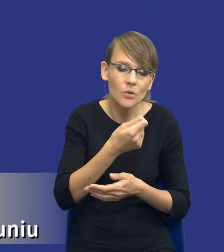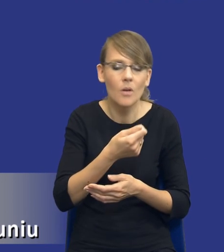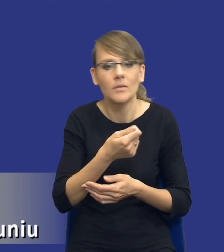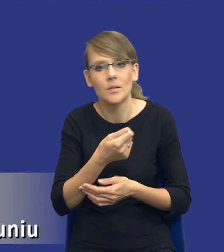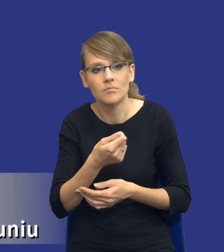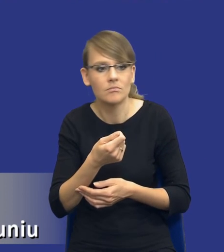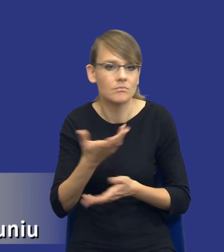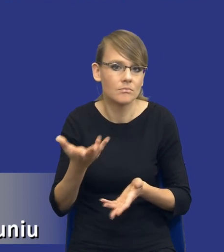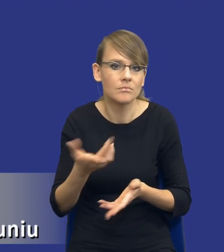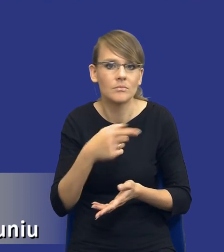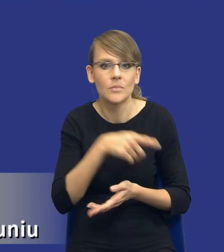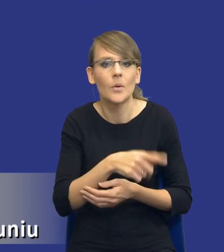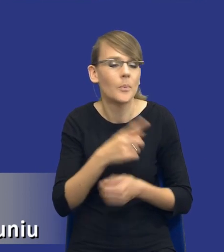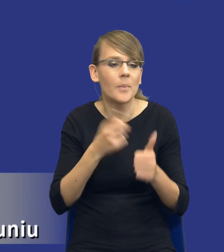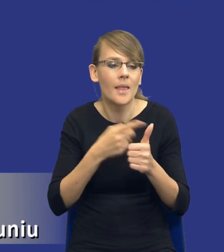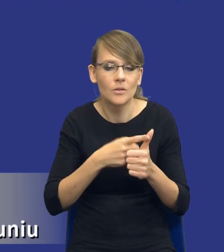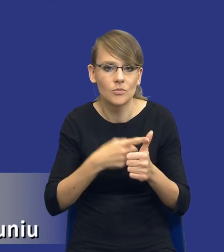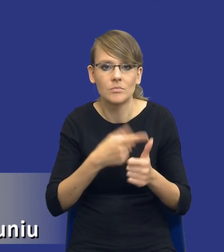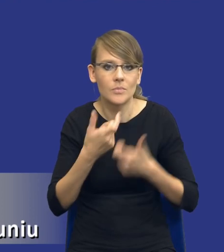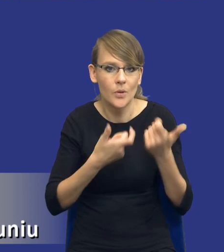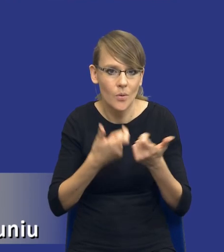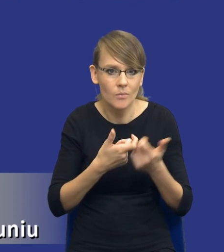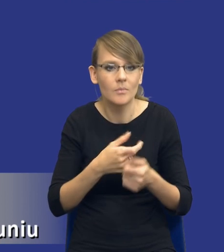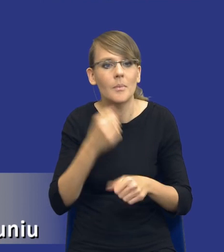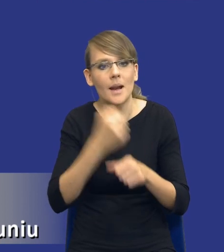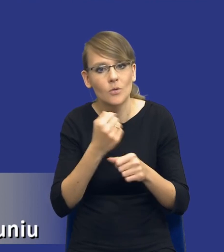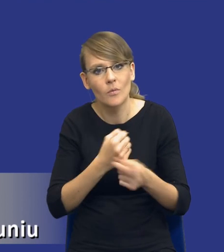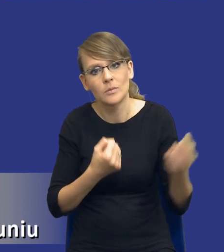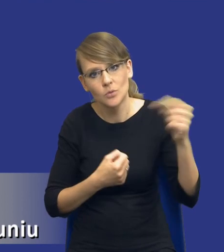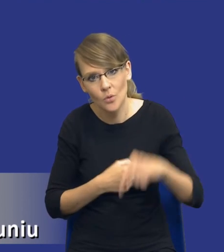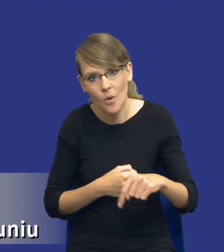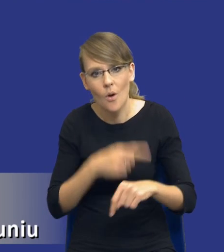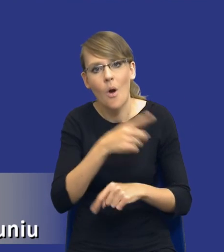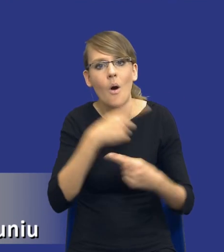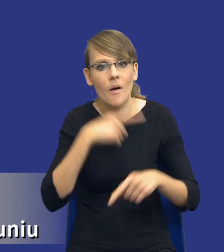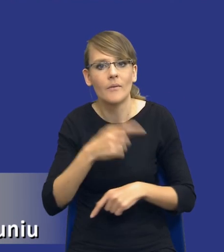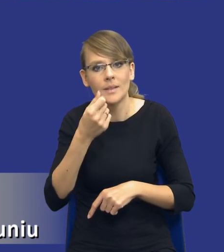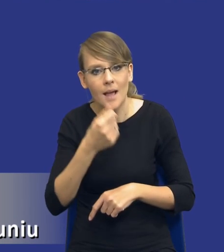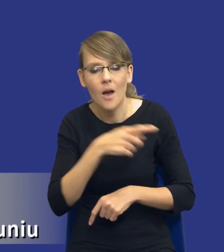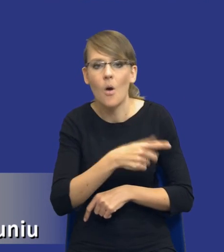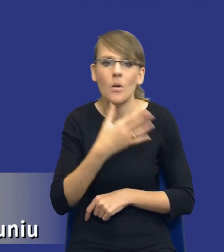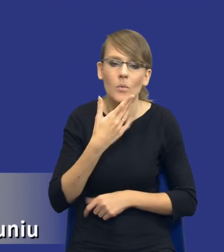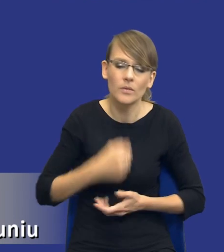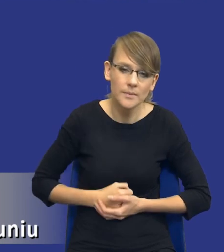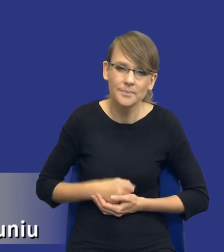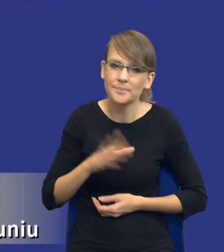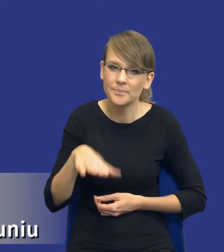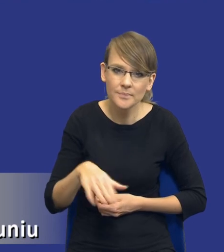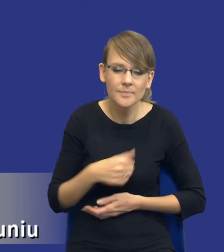No nie wiem, to jest pierwsza rzecz, przychodzi pracownik odpowiedzialny za finanse i mówi słuchajcie, cokolwiek byście nie wybrali